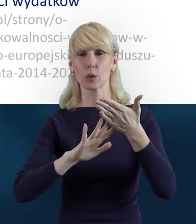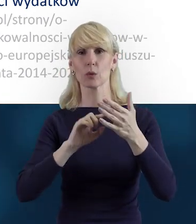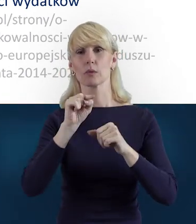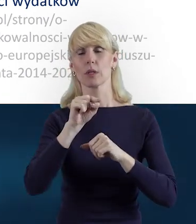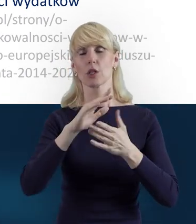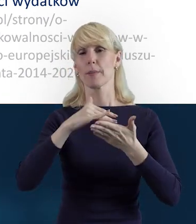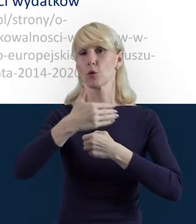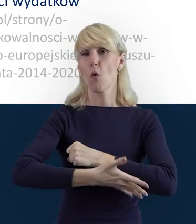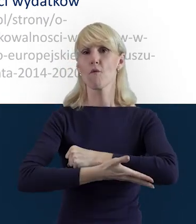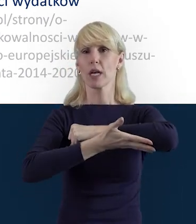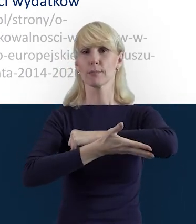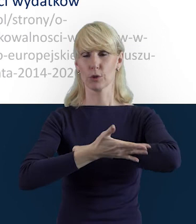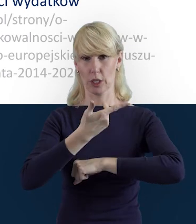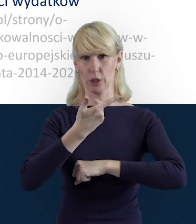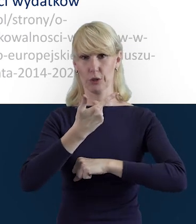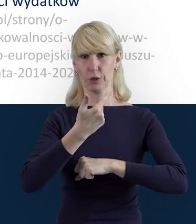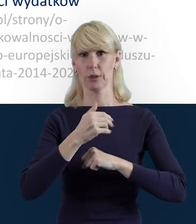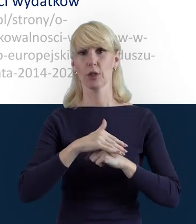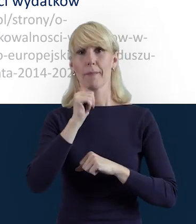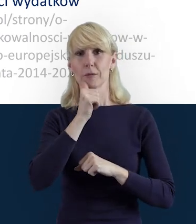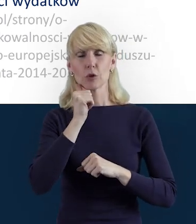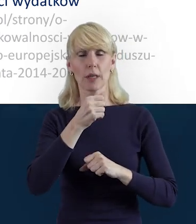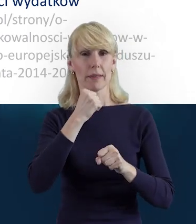żeby wesprzeć beneficjenta w codziennej pracy.